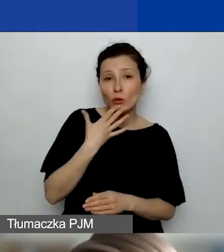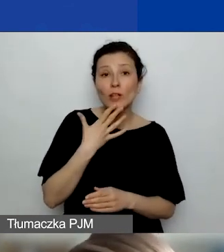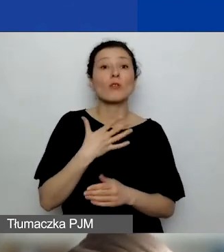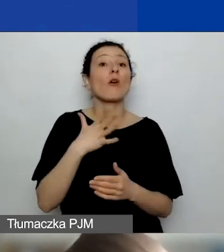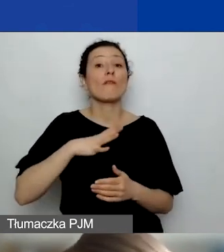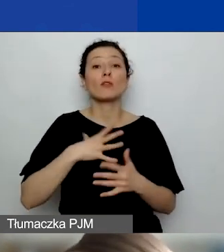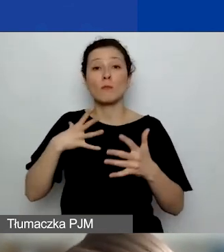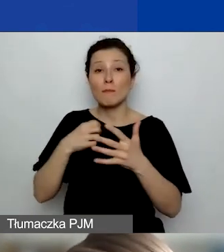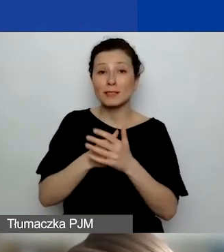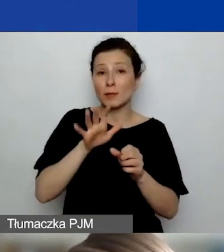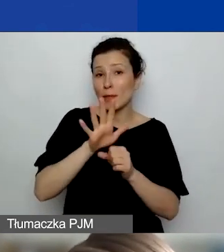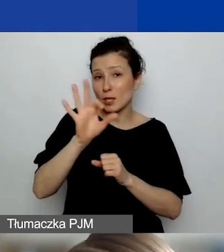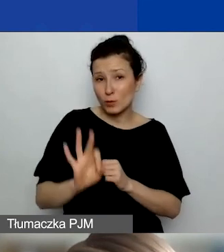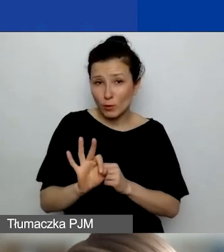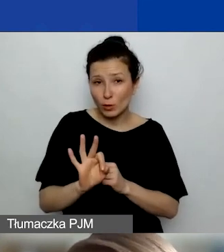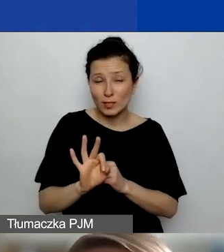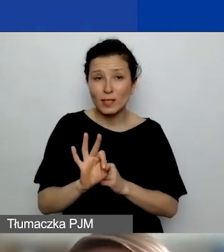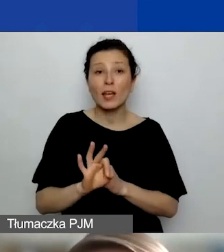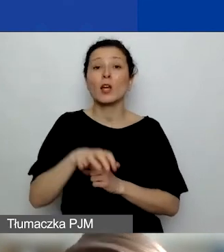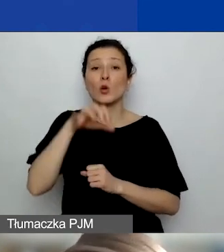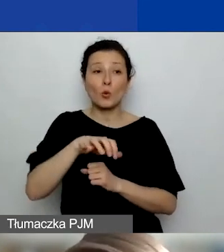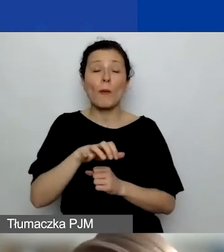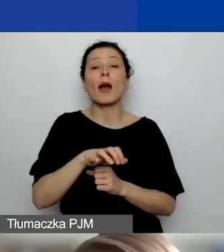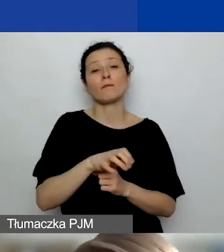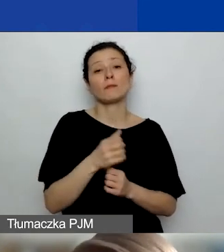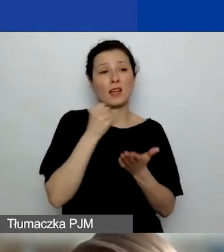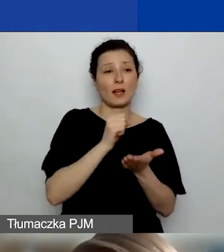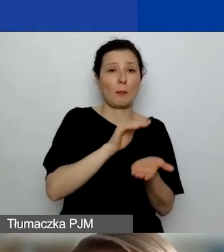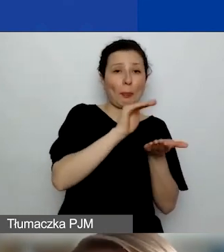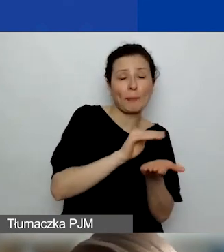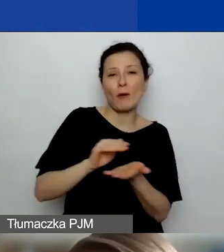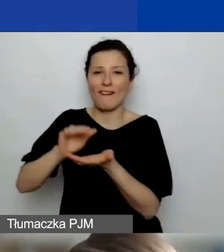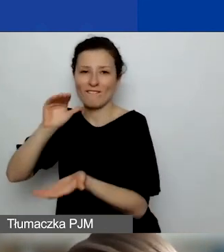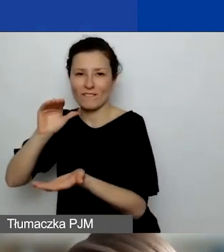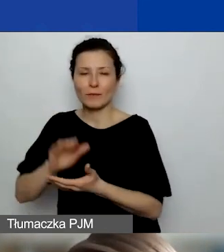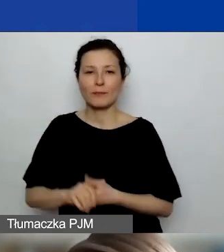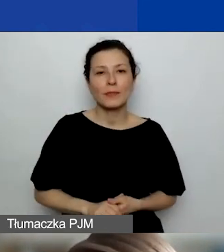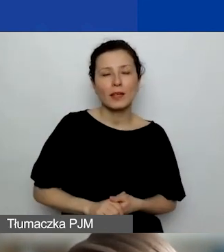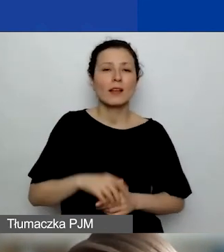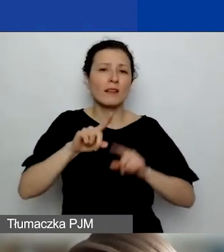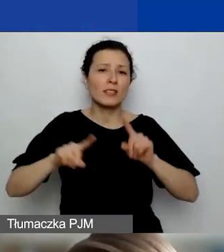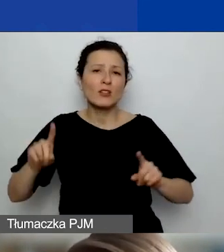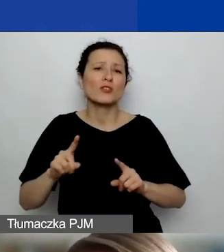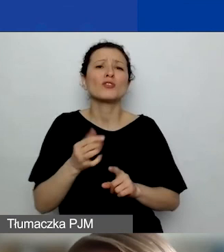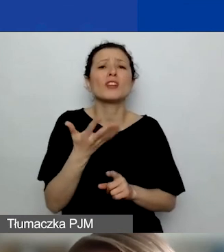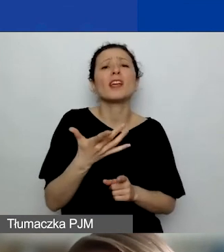zarówno w przypadku grantów małych, jak i dużych. W zależności od tego, o jaką kwotę grantu wnioskujecie,